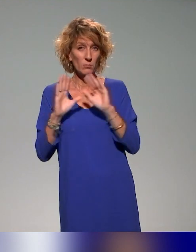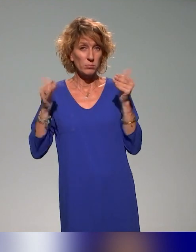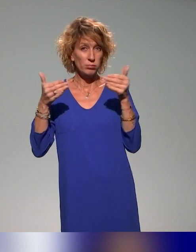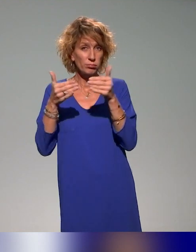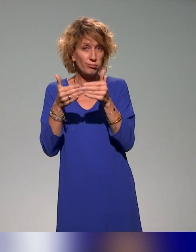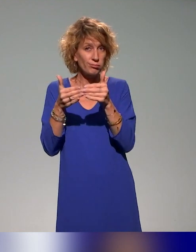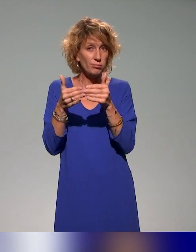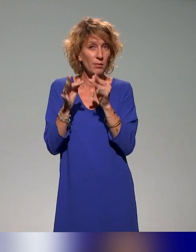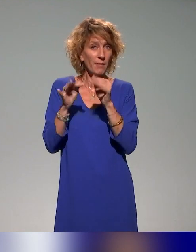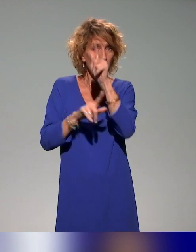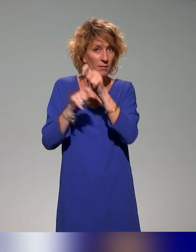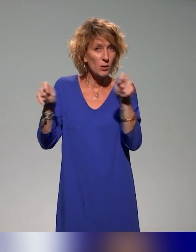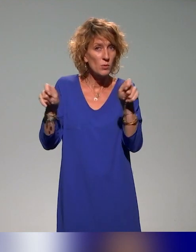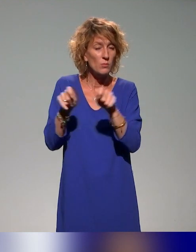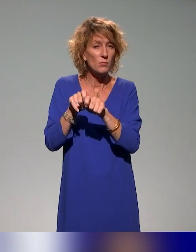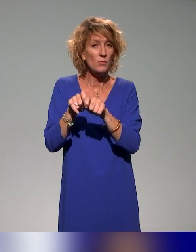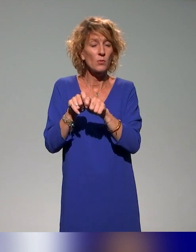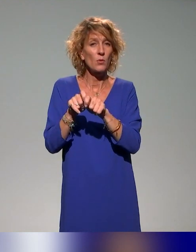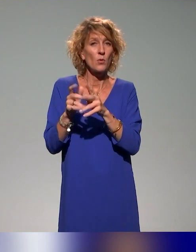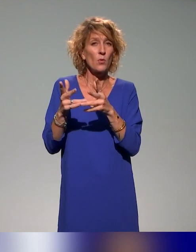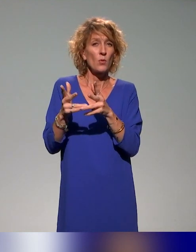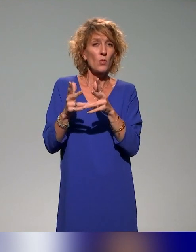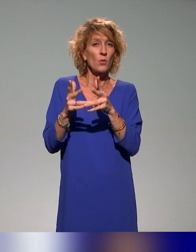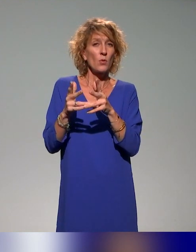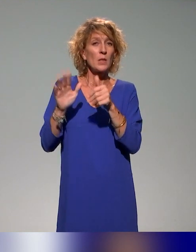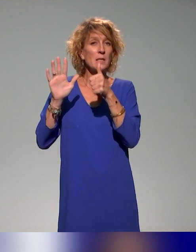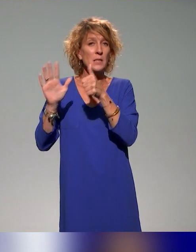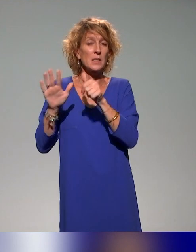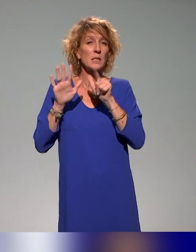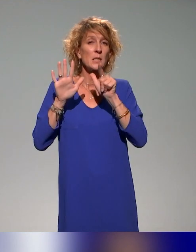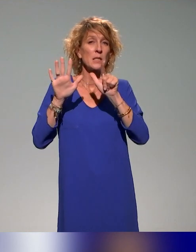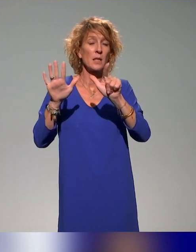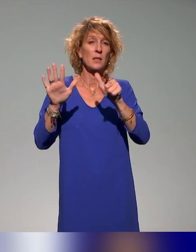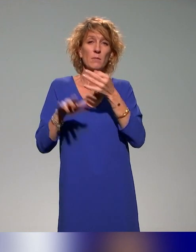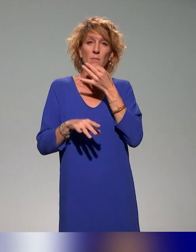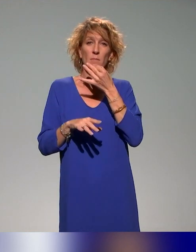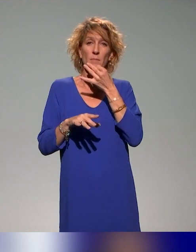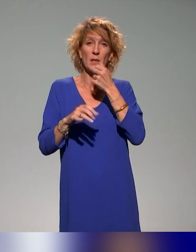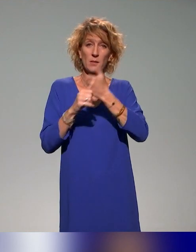d'évaluation, qui va se dérouler le 6 et 7 mars prochain à l'Institut